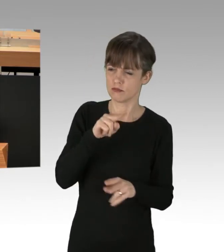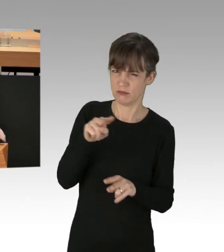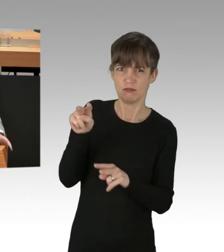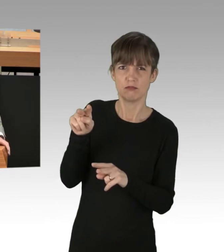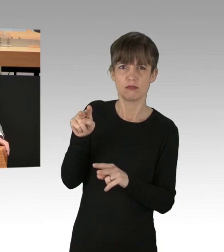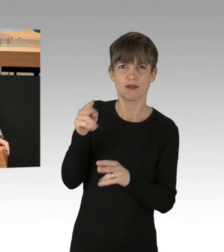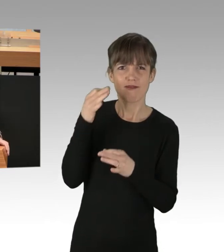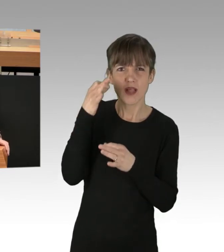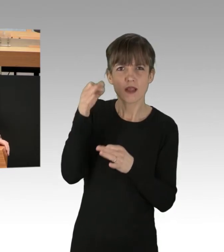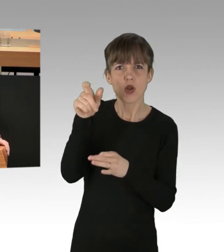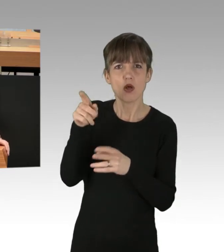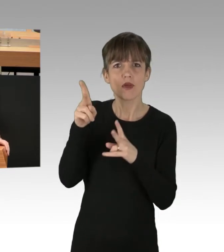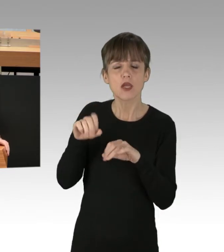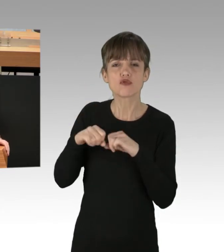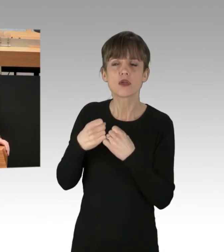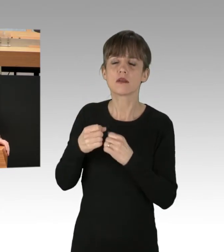und auch in die Politik, meine Damen und Herren.